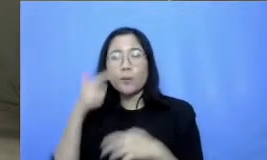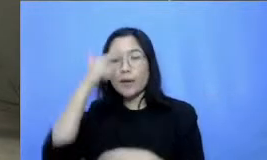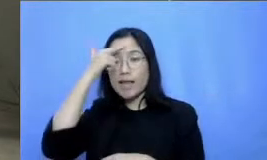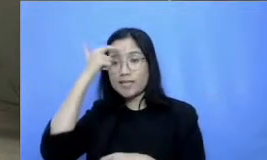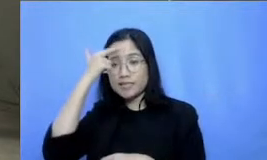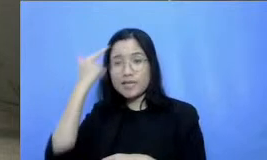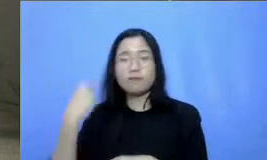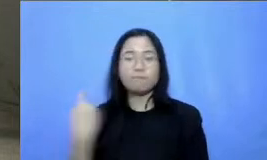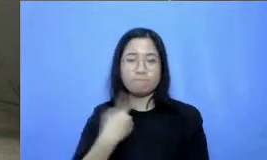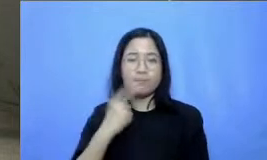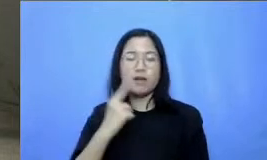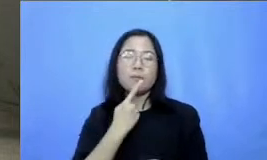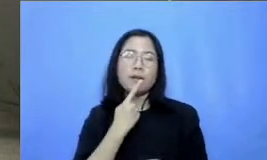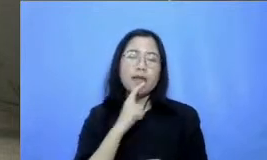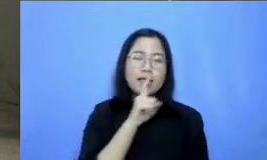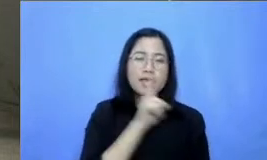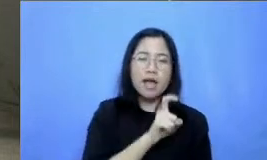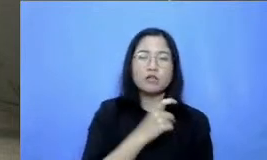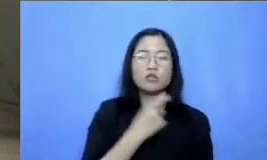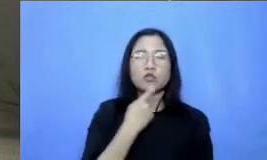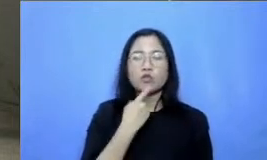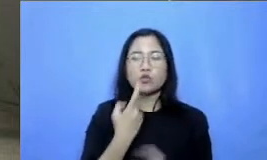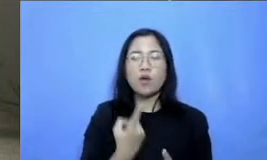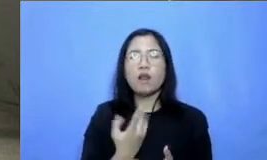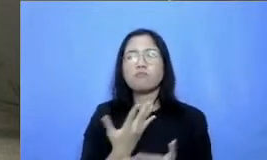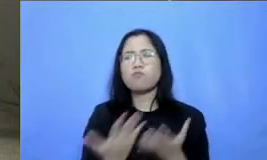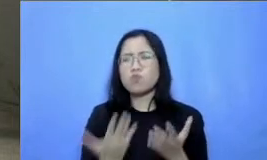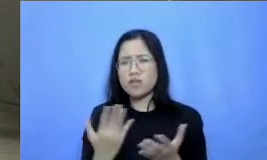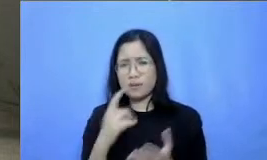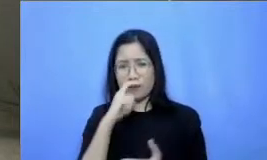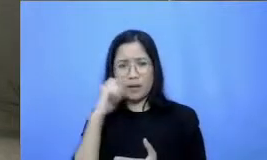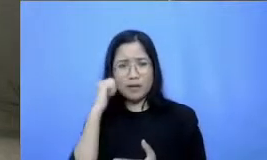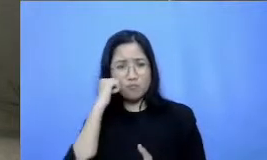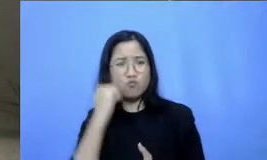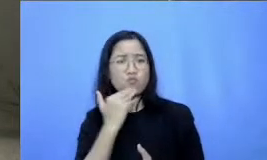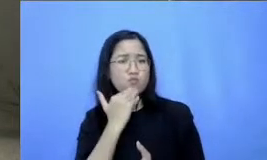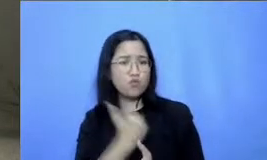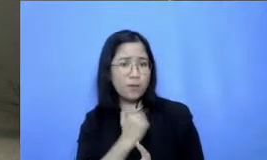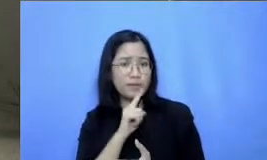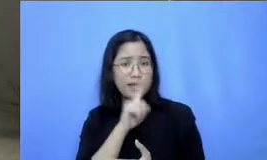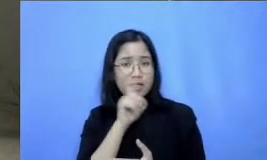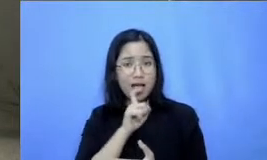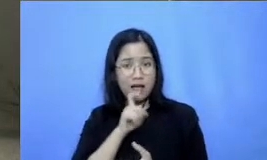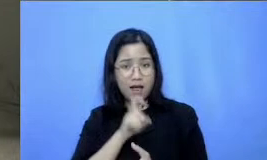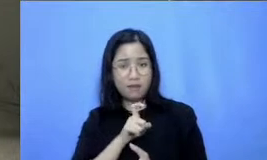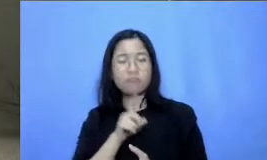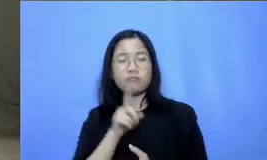pertanyaan-pertanyaan yang mungkin Bapak Ibu punya ini dipelajaran satu ini Baiklah nama saya Vena